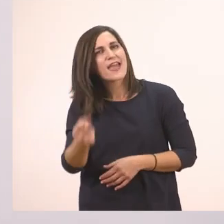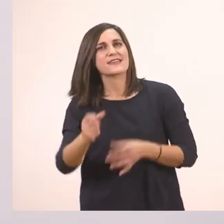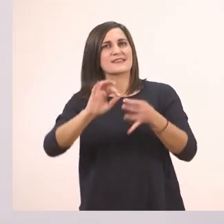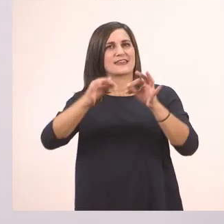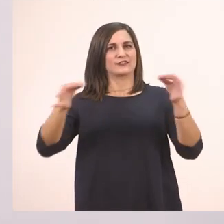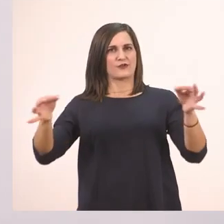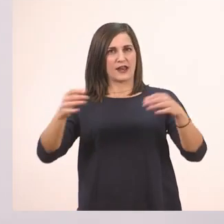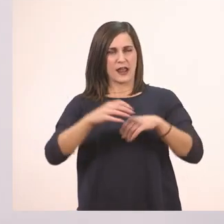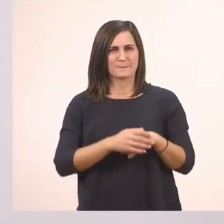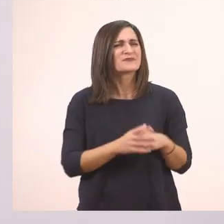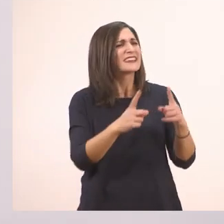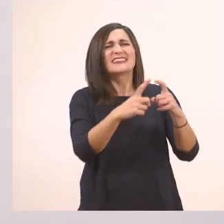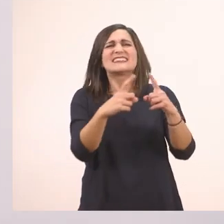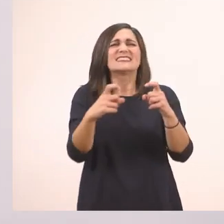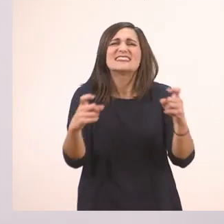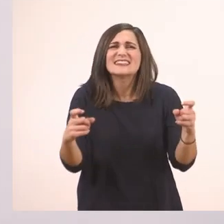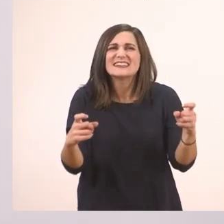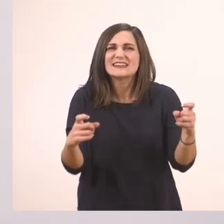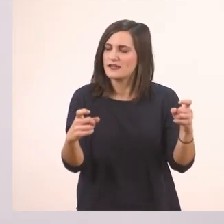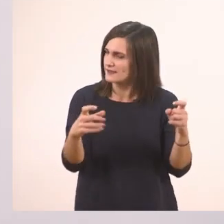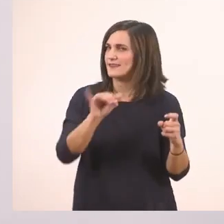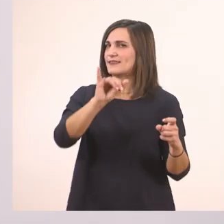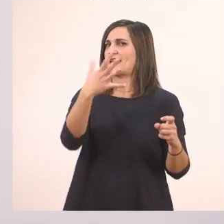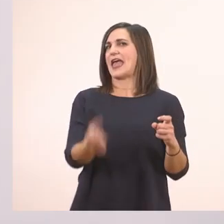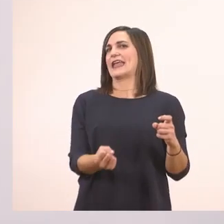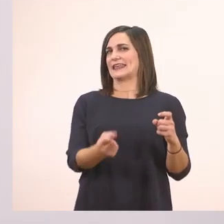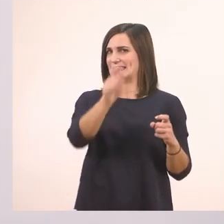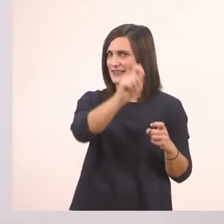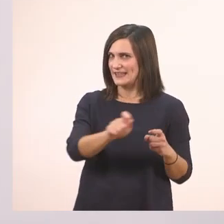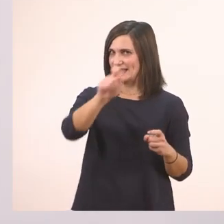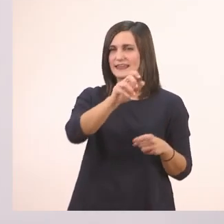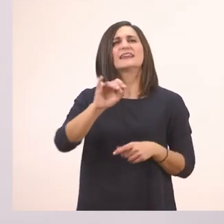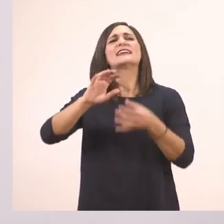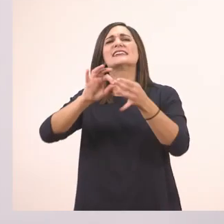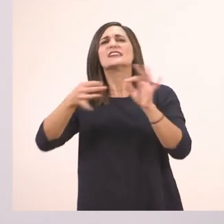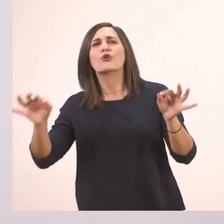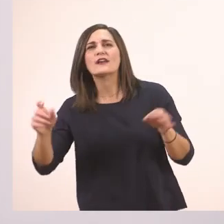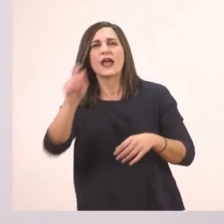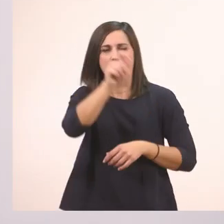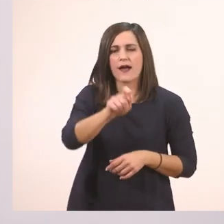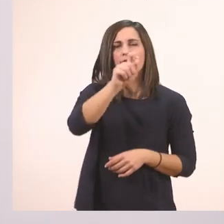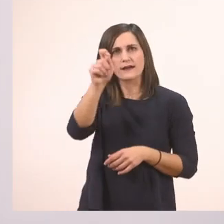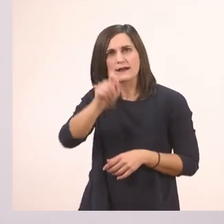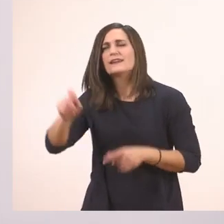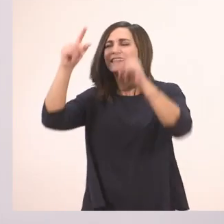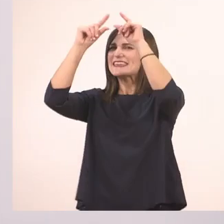Τι - ακούω ι - ιστορία, Ιωάννα;